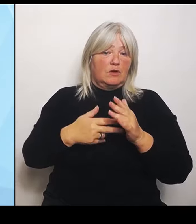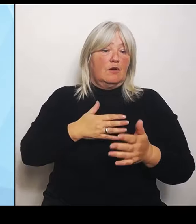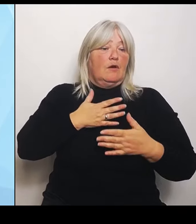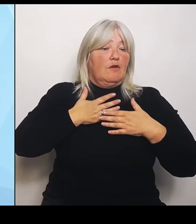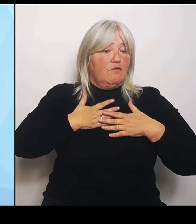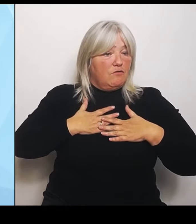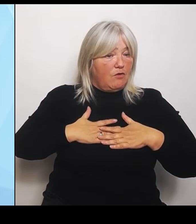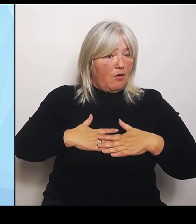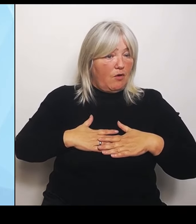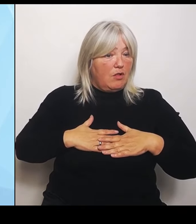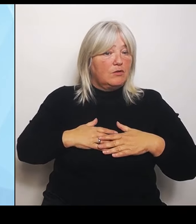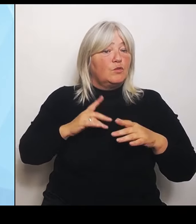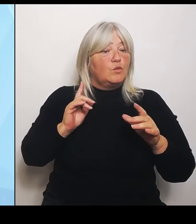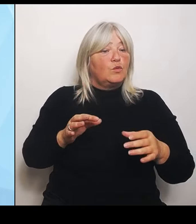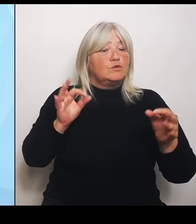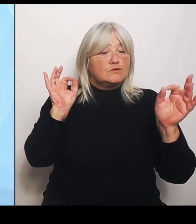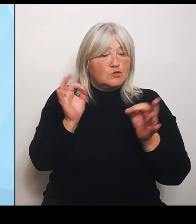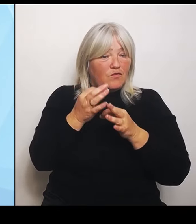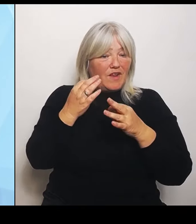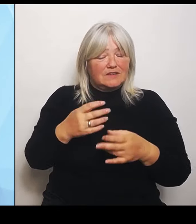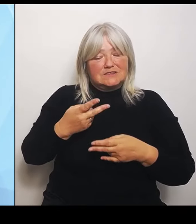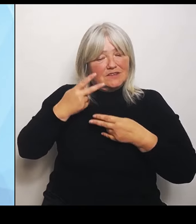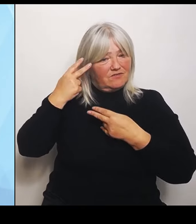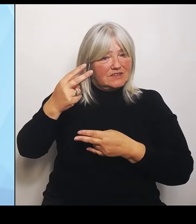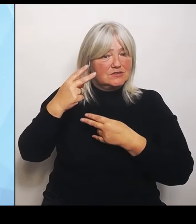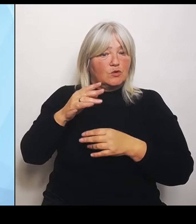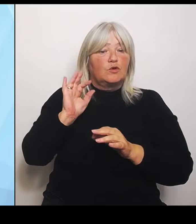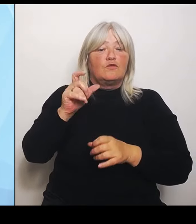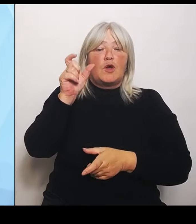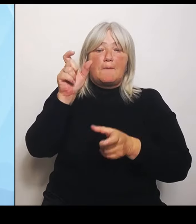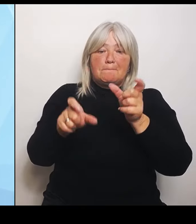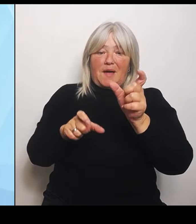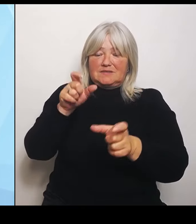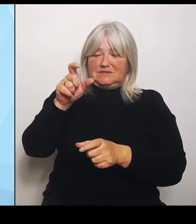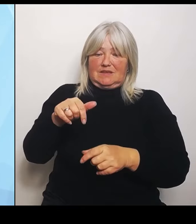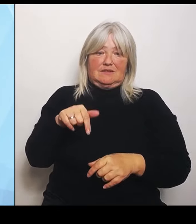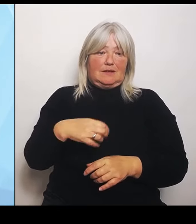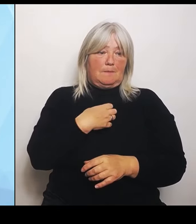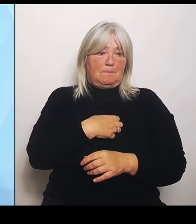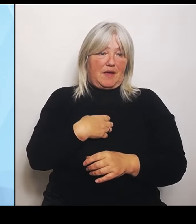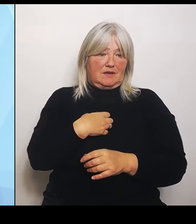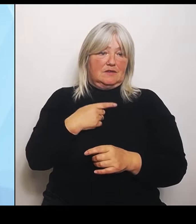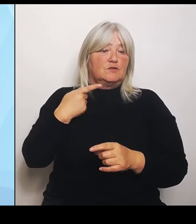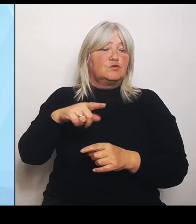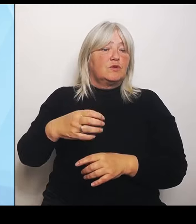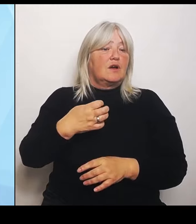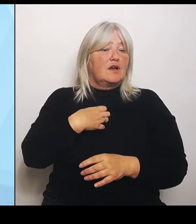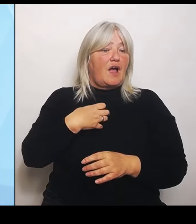in Bayern ist. Durch die Krankenhausreform des Bundes werden die Herausforderungen ehrlich gesagt nicht kleiner.